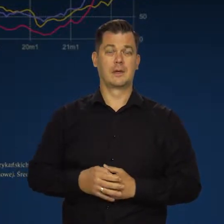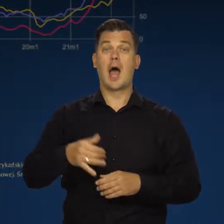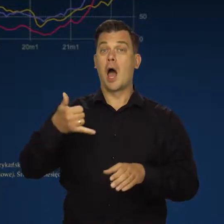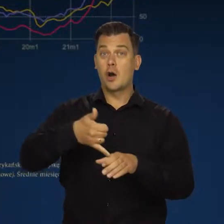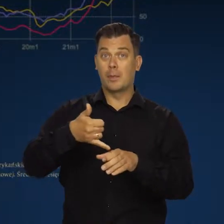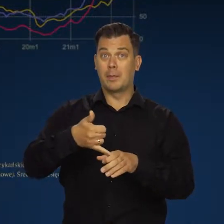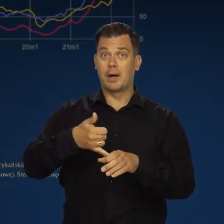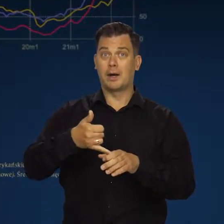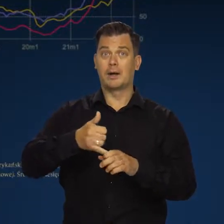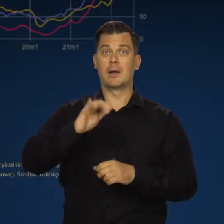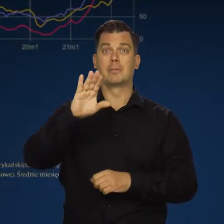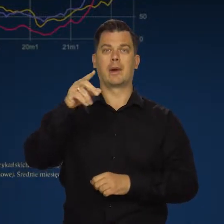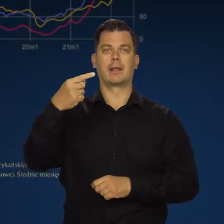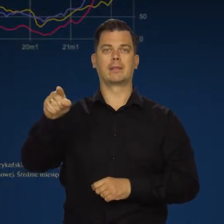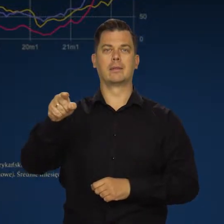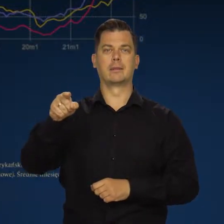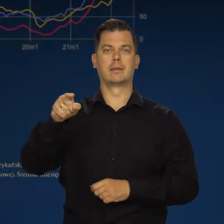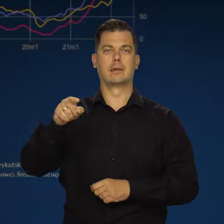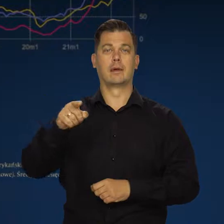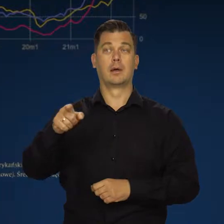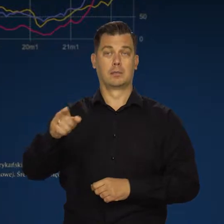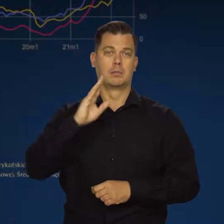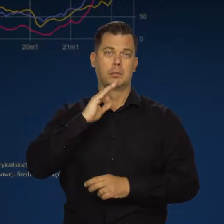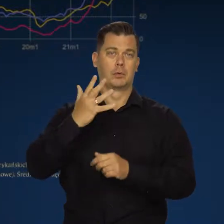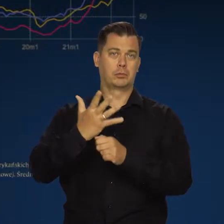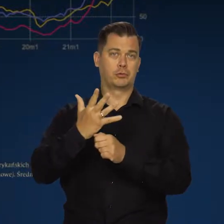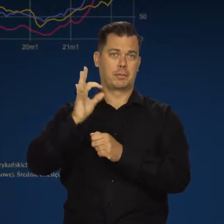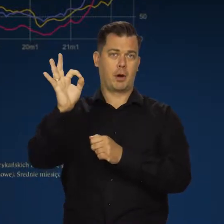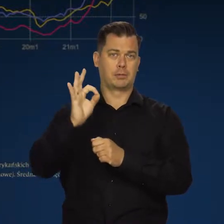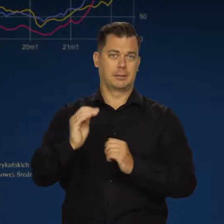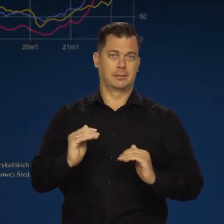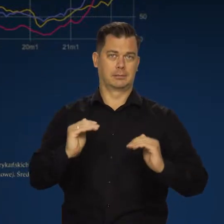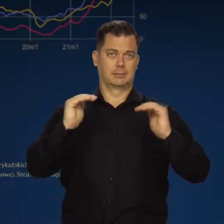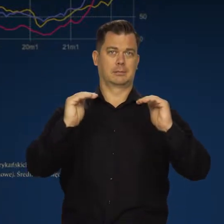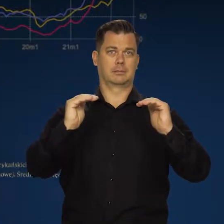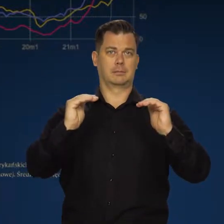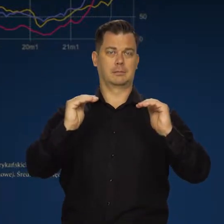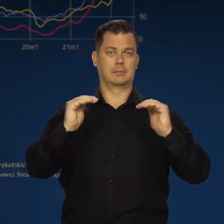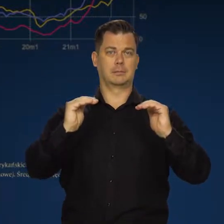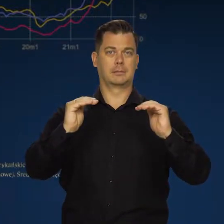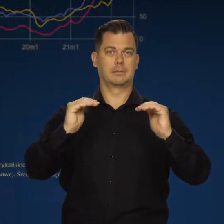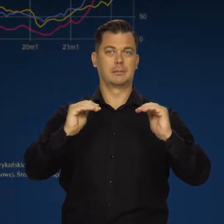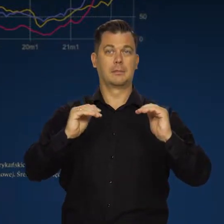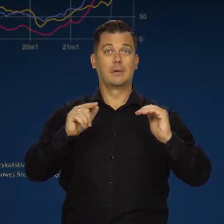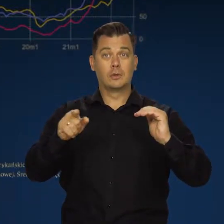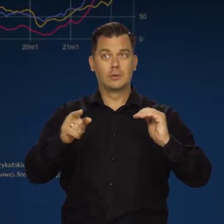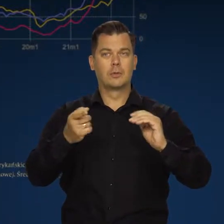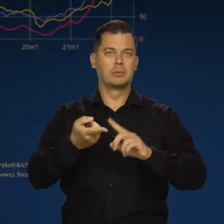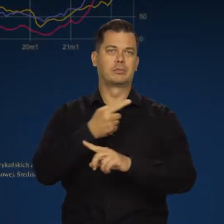A ropy Brent, mimo ostatnich obniżek o połowę wyższe nadal są, niż przed pandemią.